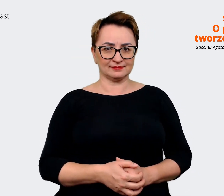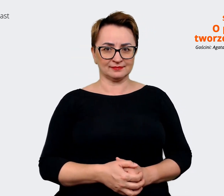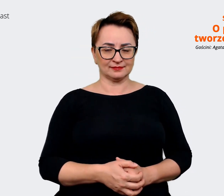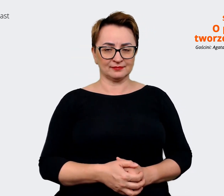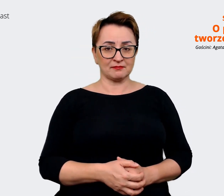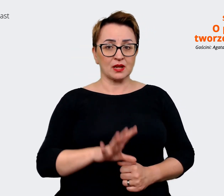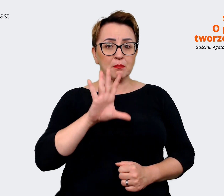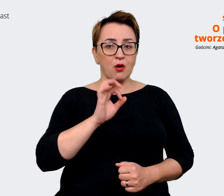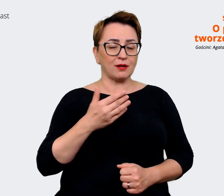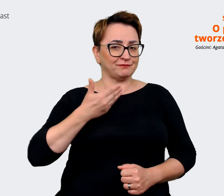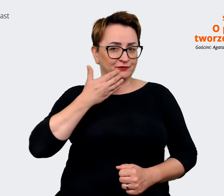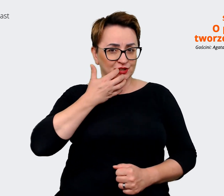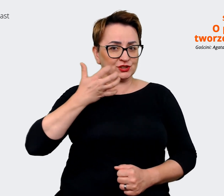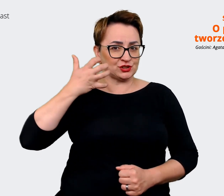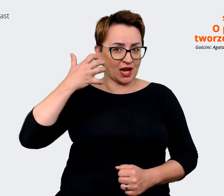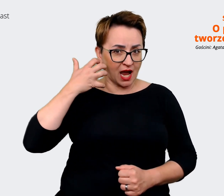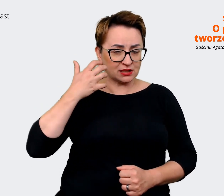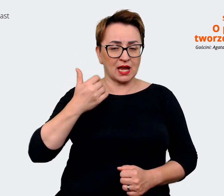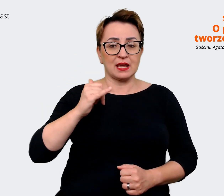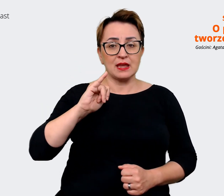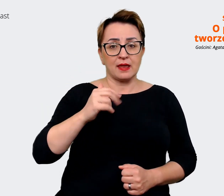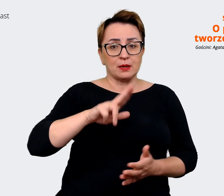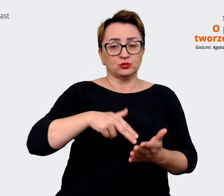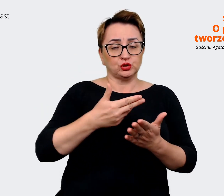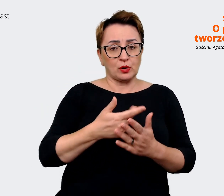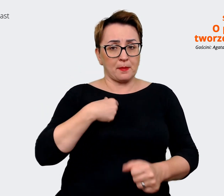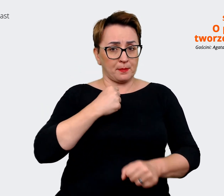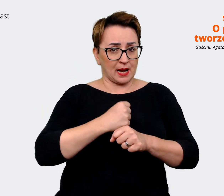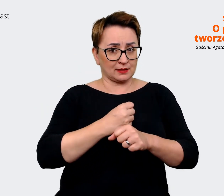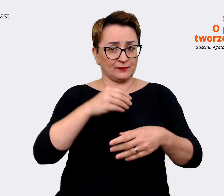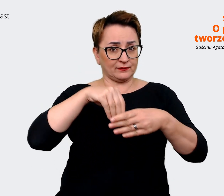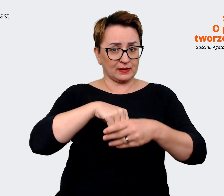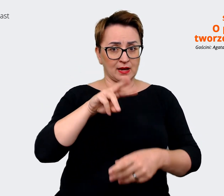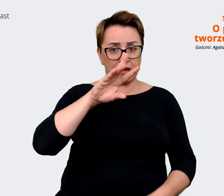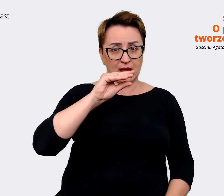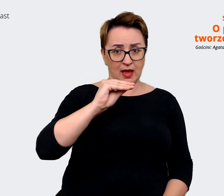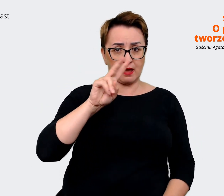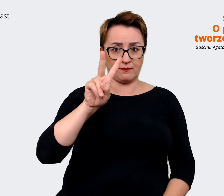pory jak zdarzało mi się pracować przy EVP w moim takim doświadczeniu zawodowym,